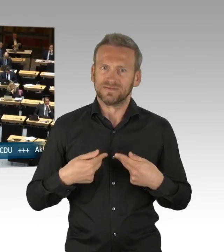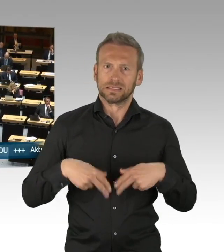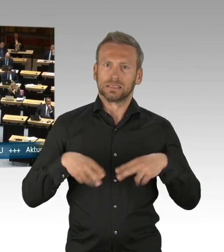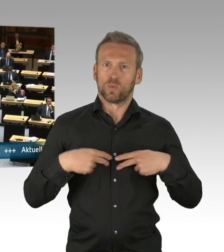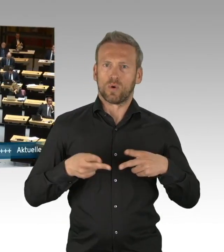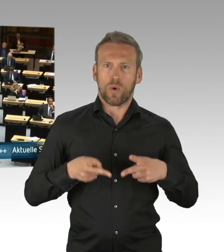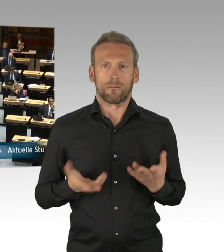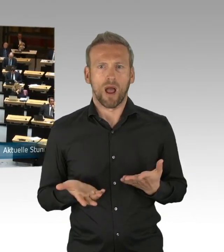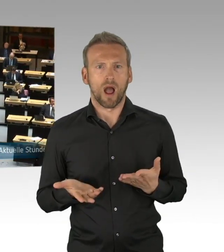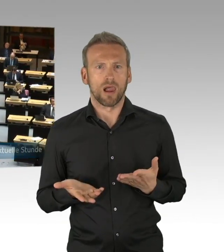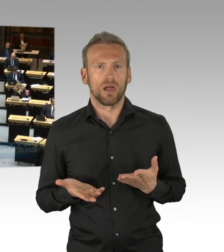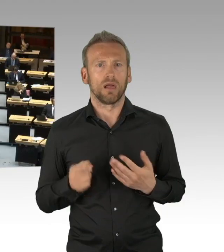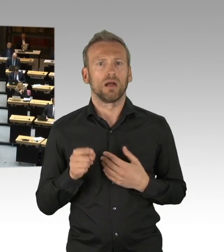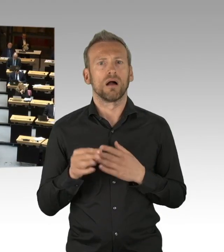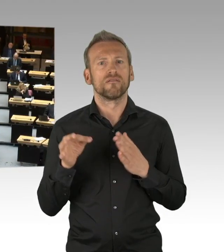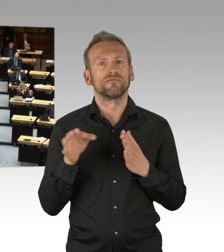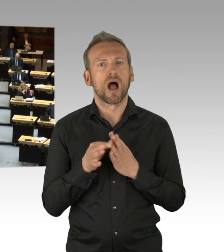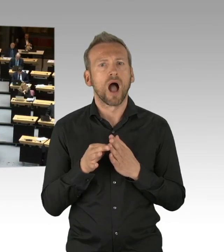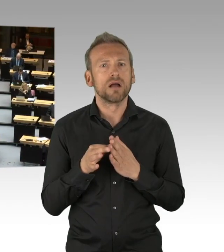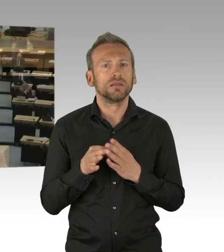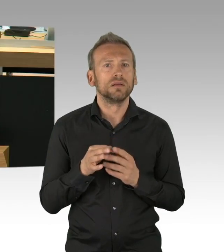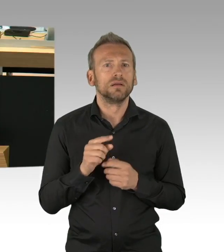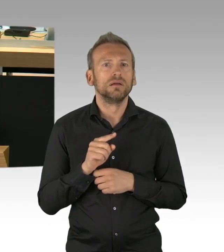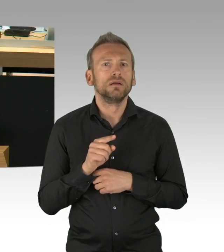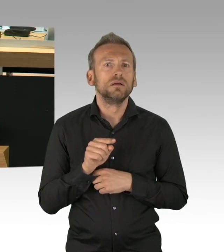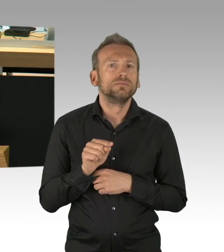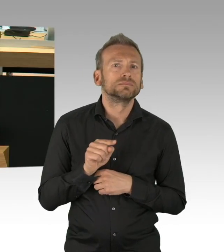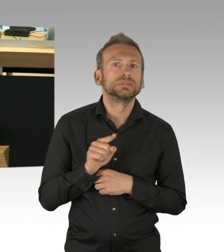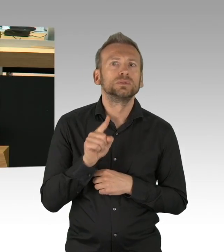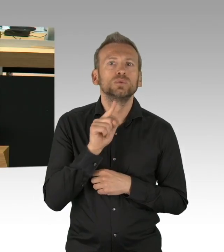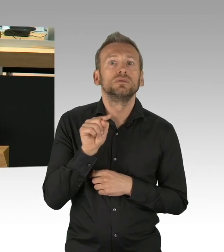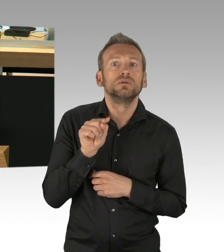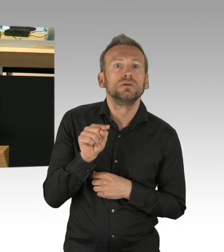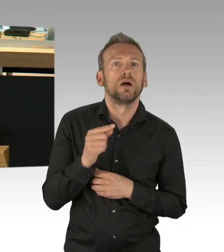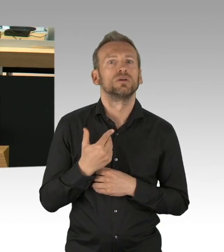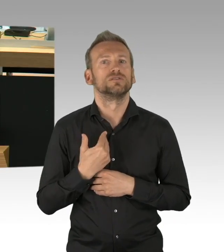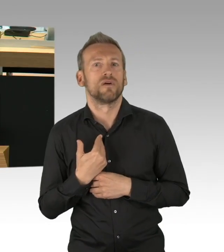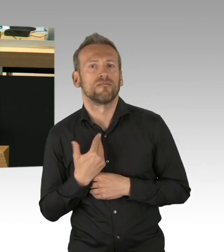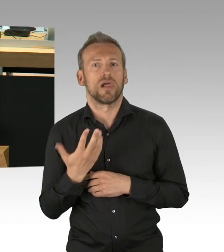Berlin ist weitgehend immer noch lahm gelegt, die heutige BZ schreibt zurecht, ich zitiere mit Ihrer Erlaubnis, Herr Wieland,